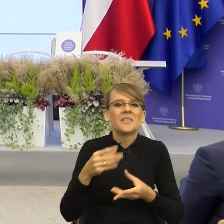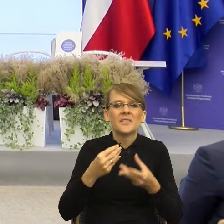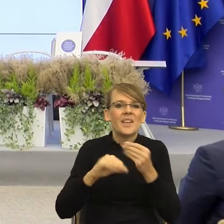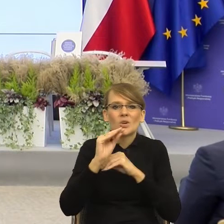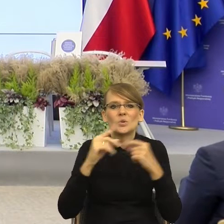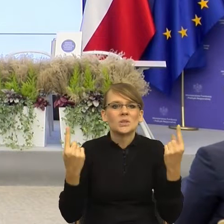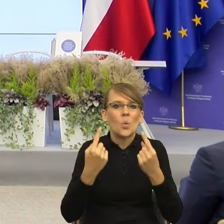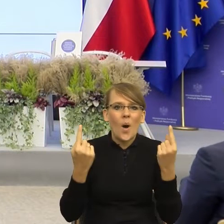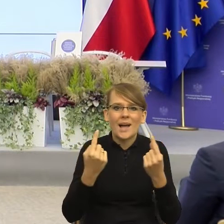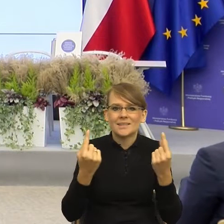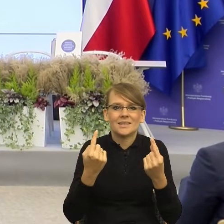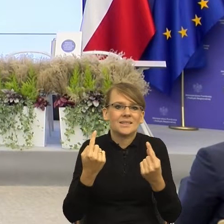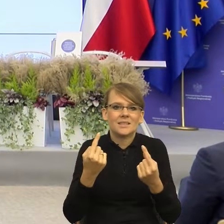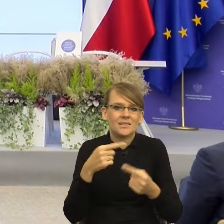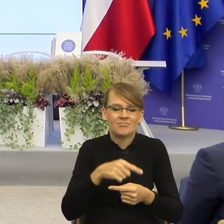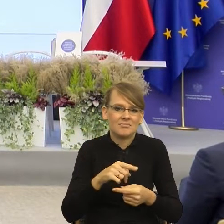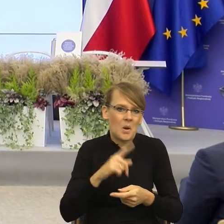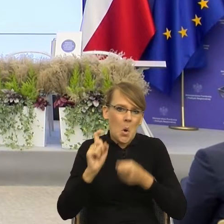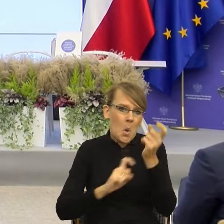po prostu by nie zaistniała, dlatego że oprócz tego, co się